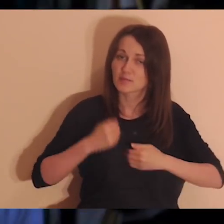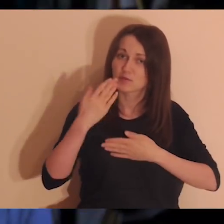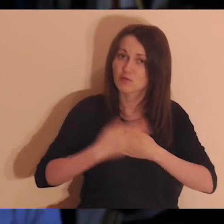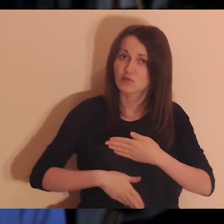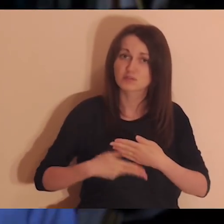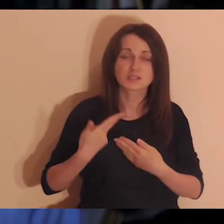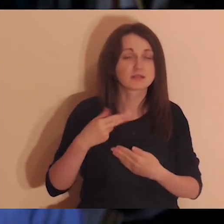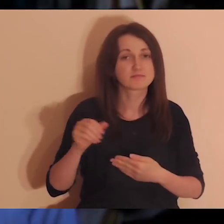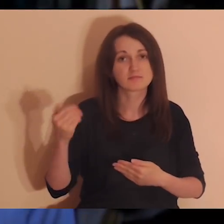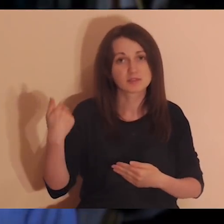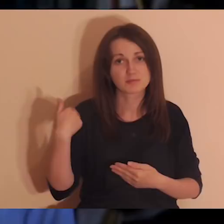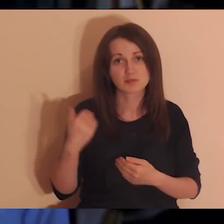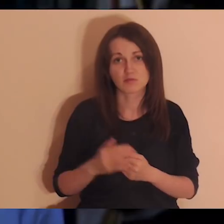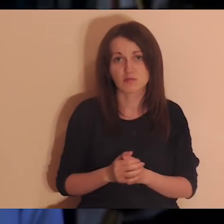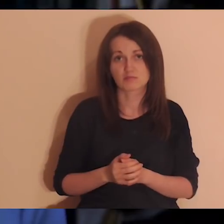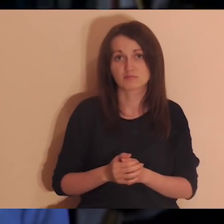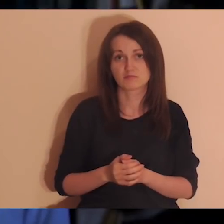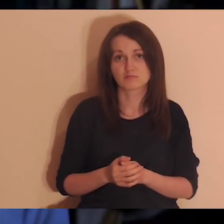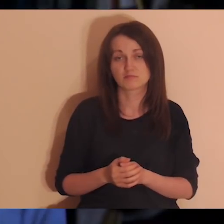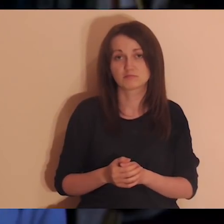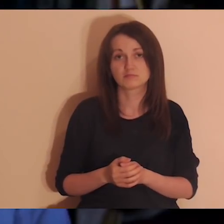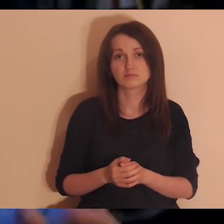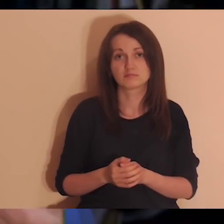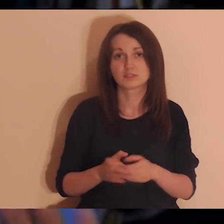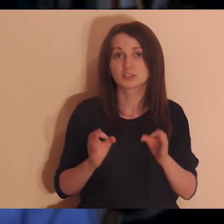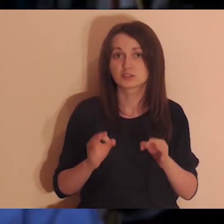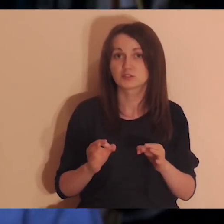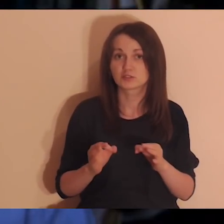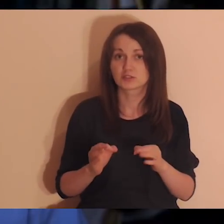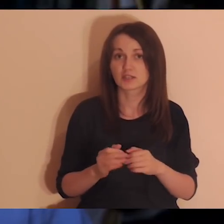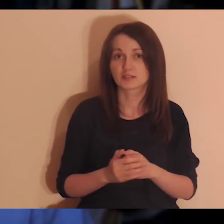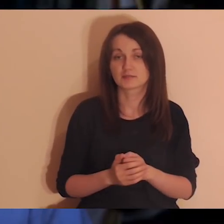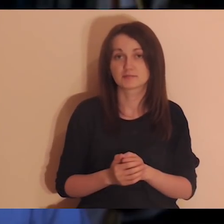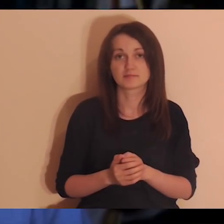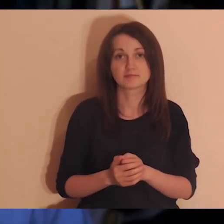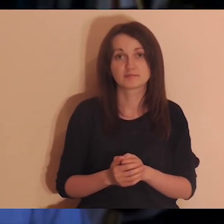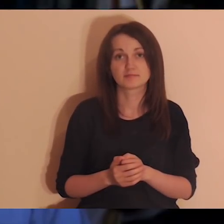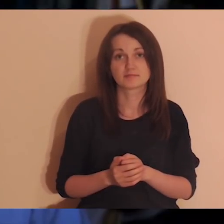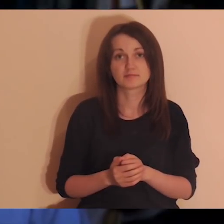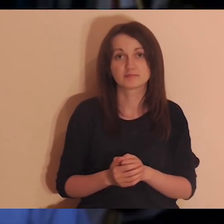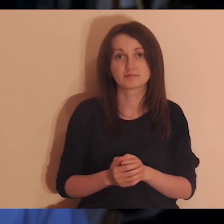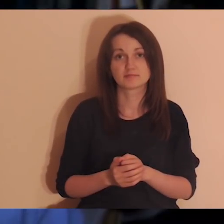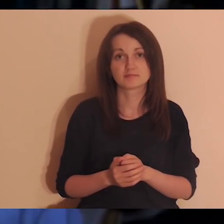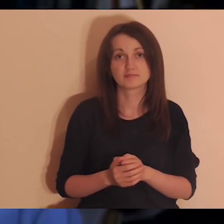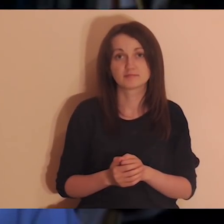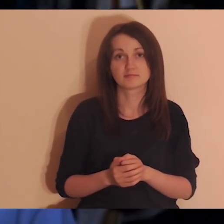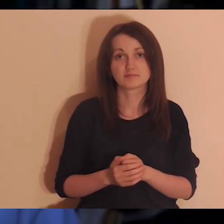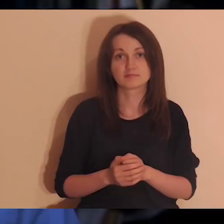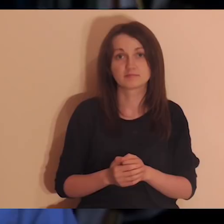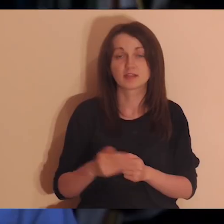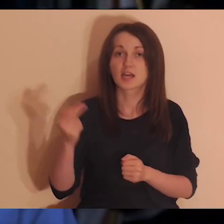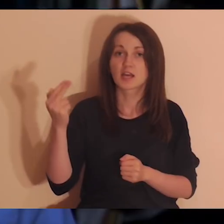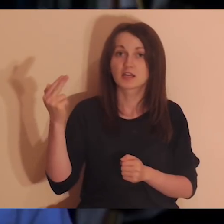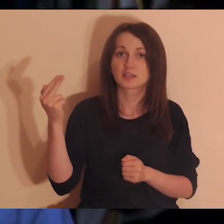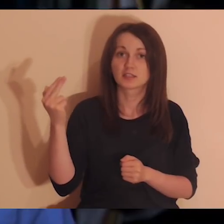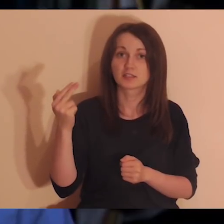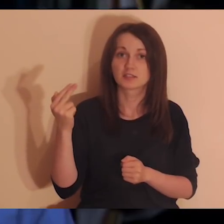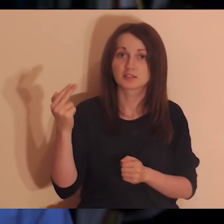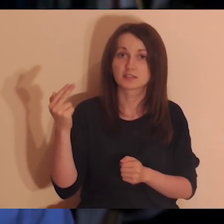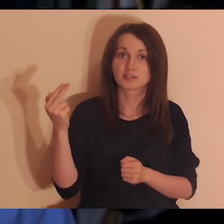to niestety wszystko się rozlatuje i jest potem duża bieda. Dzisiaj tak się złożyło w ogóle, że jest Niedziela Trójcy Świętej,